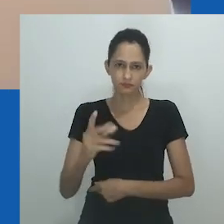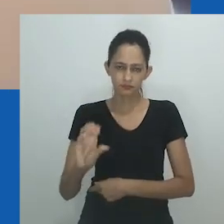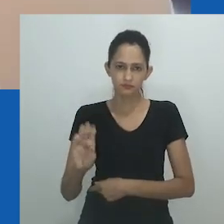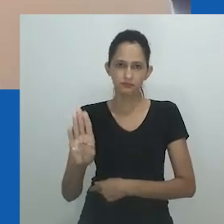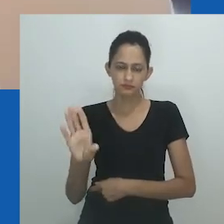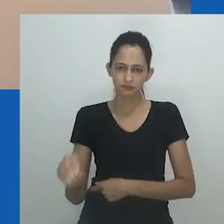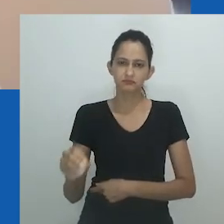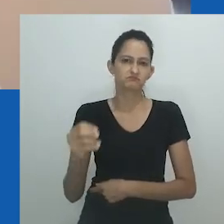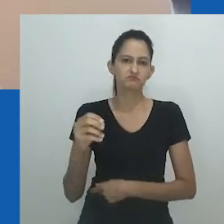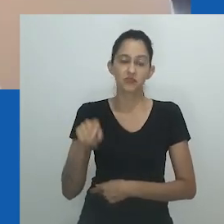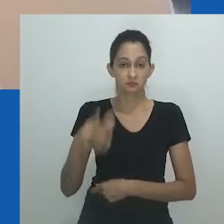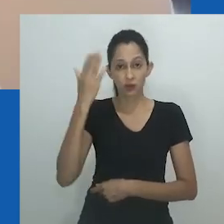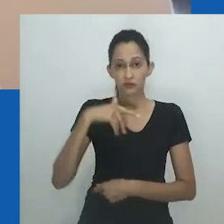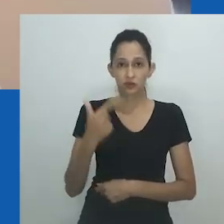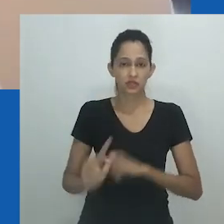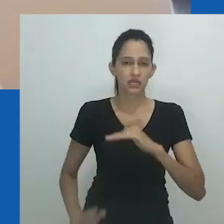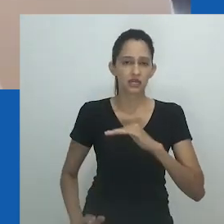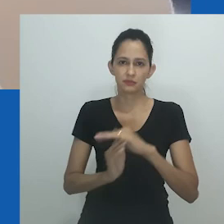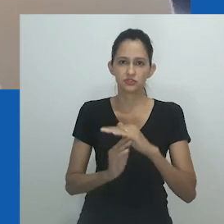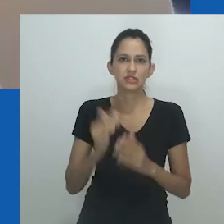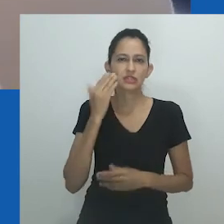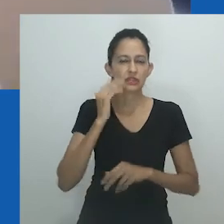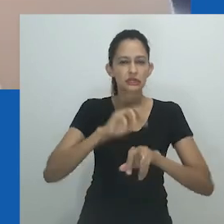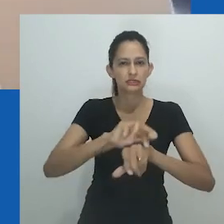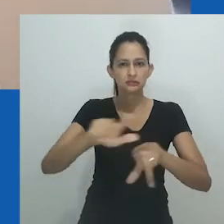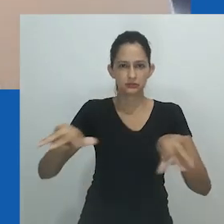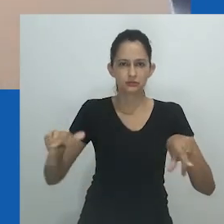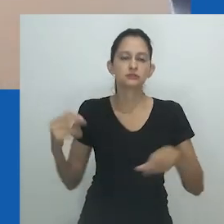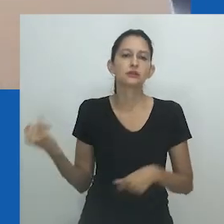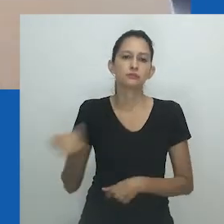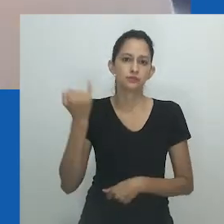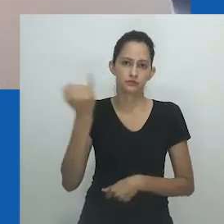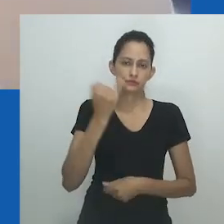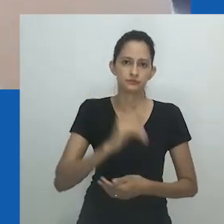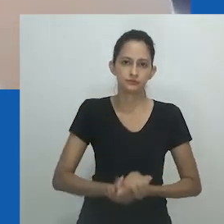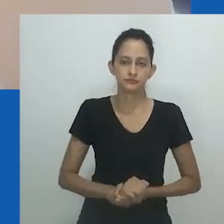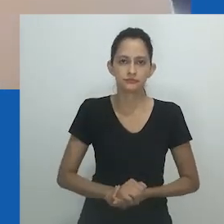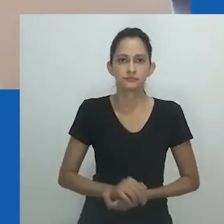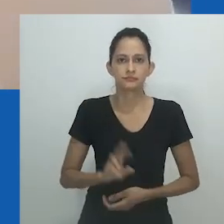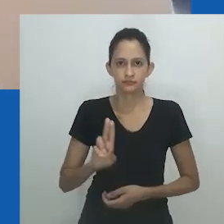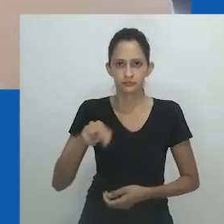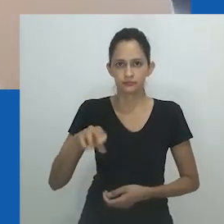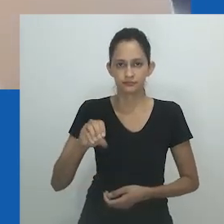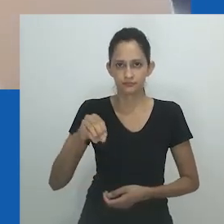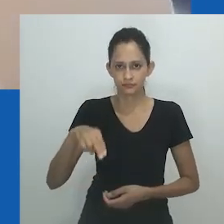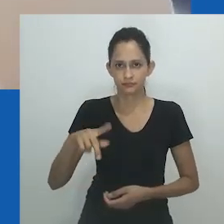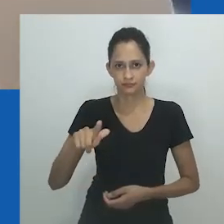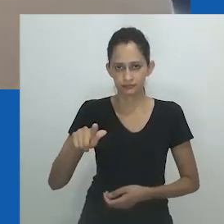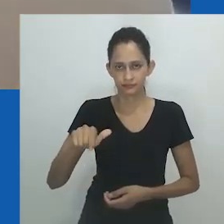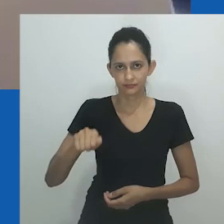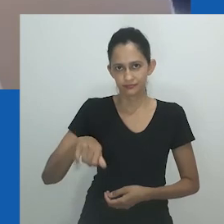A narrativa dominante rotulou essa noção como depreciativa, que mesmo aqueles que podem usar o termo não enxergam mais seu poder.